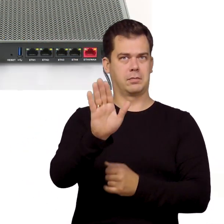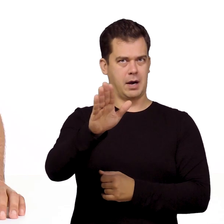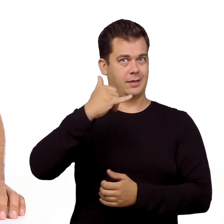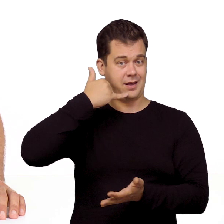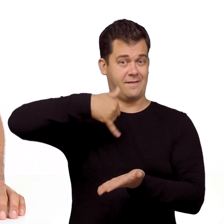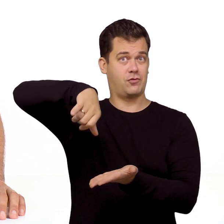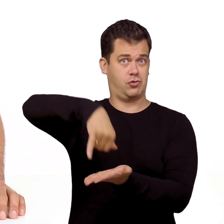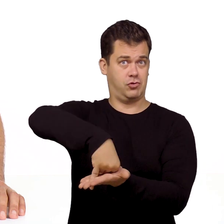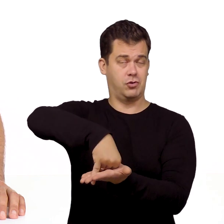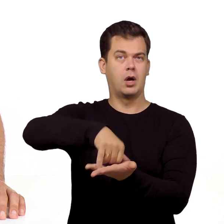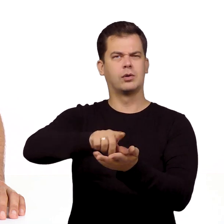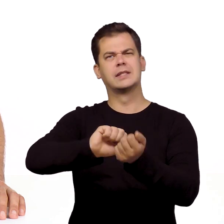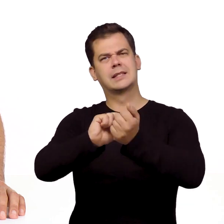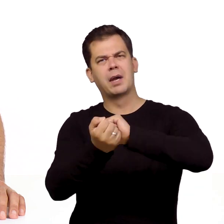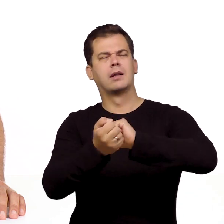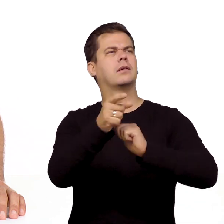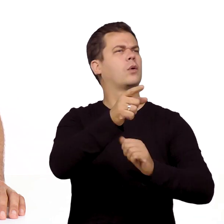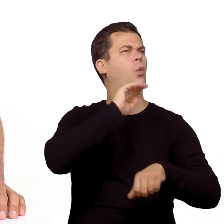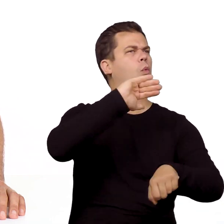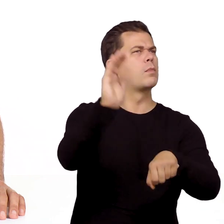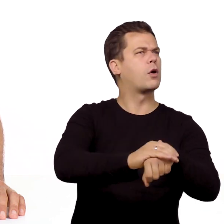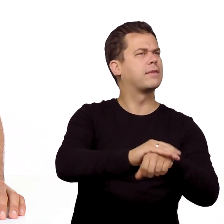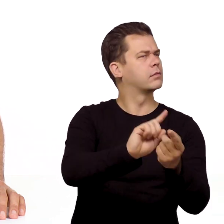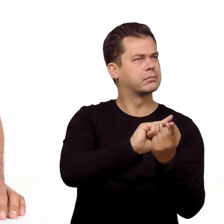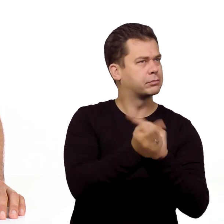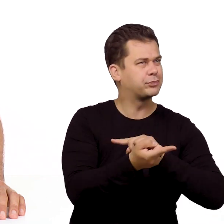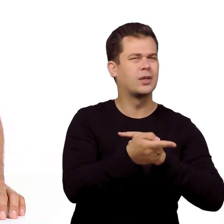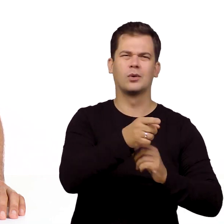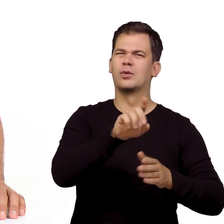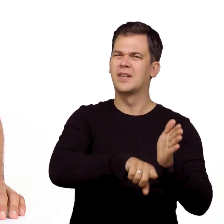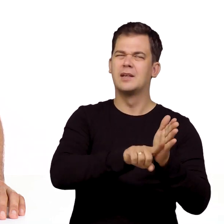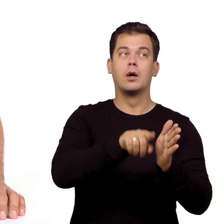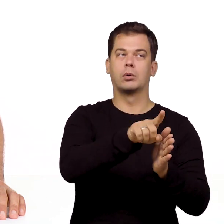Jeśli natomiast korzystasz z telefonu stacjonarnego i zmieniłeś sposób świadczenia usługi telefonicznej